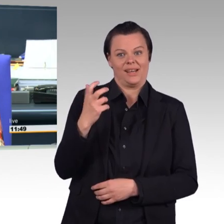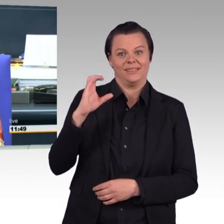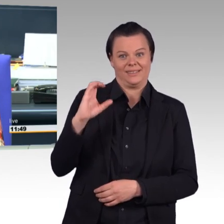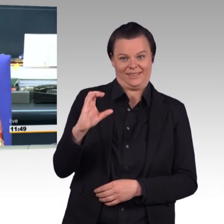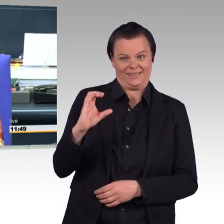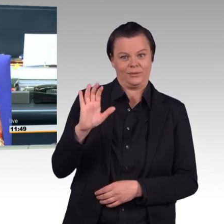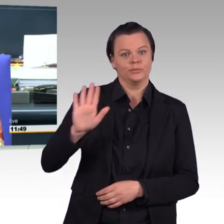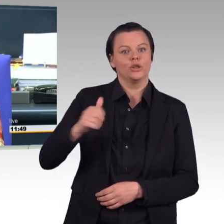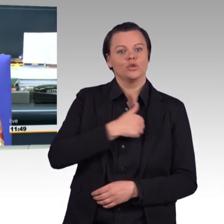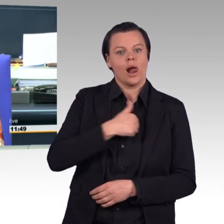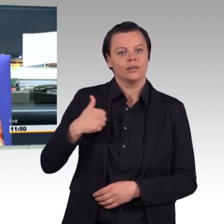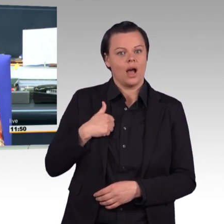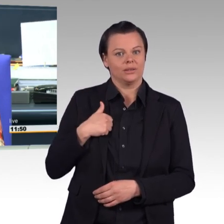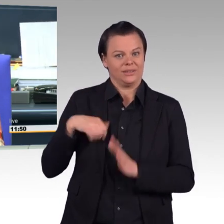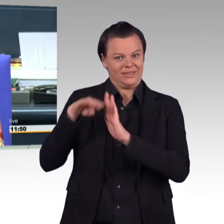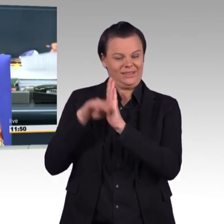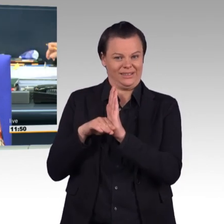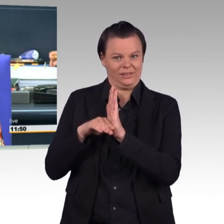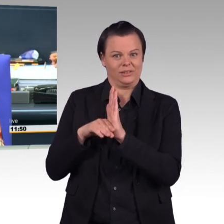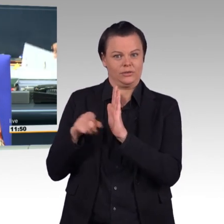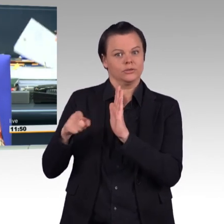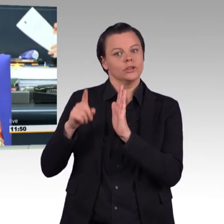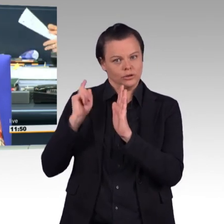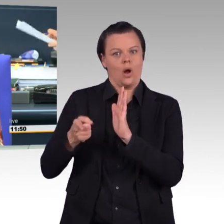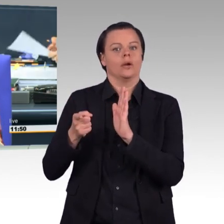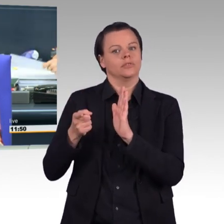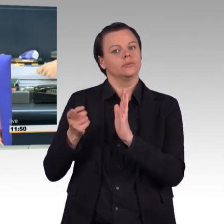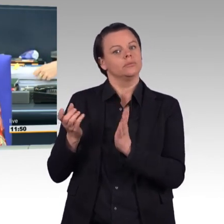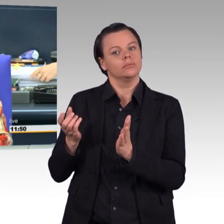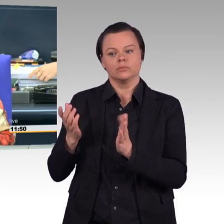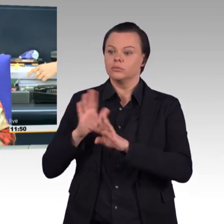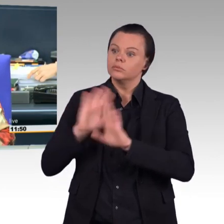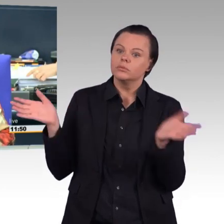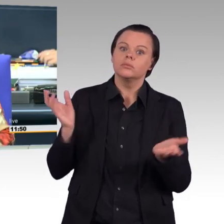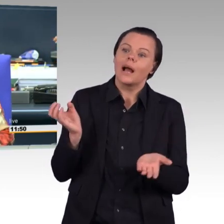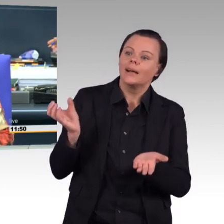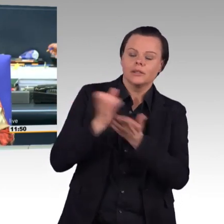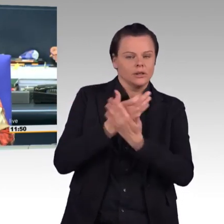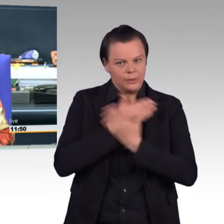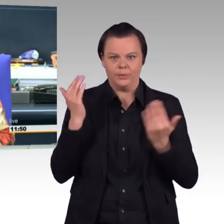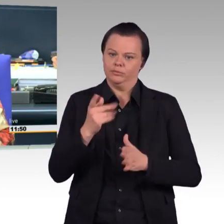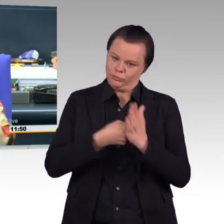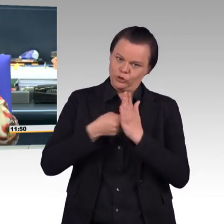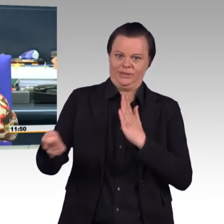wöchentliche Rahmendienstzeit in der Bundeswehr flexibilisieren".